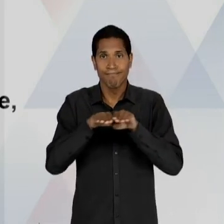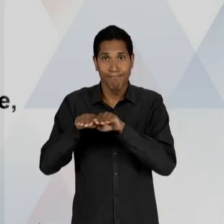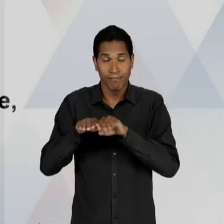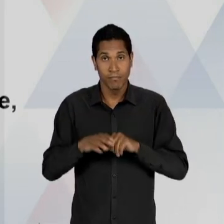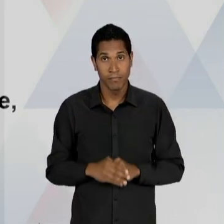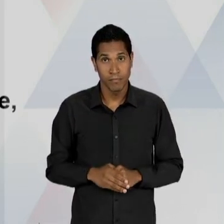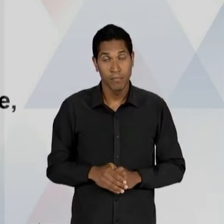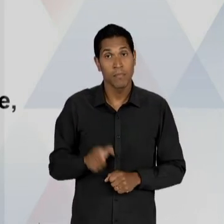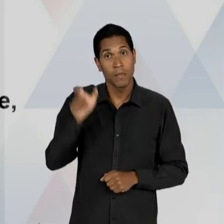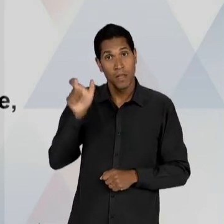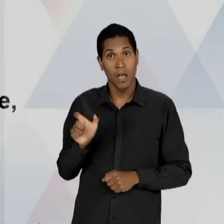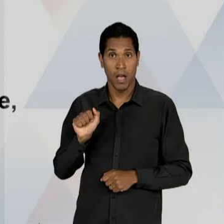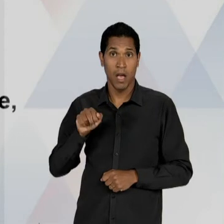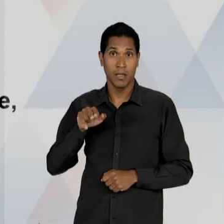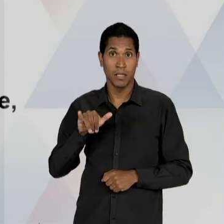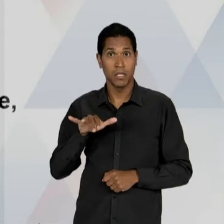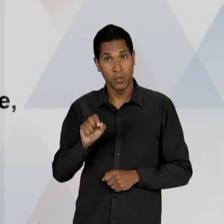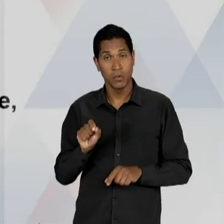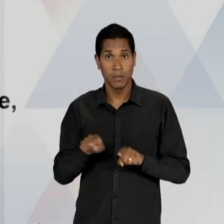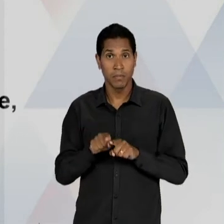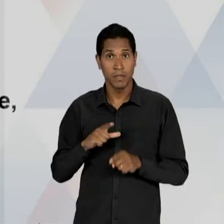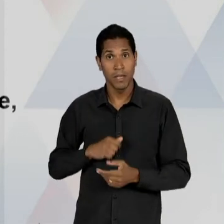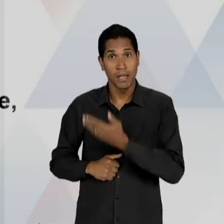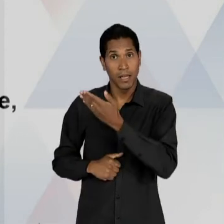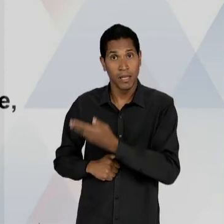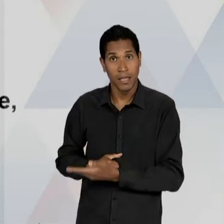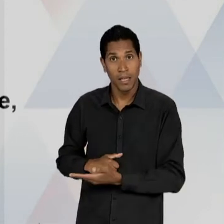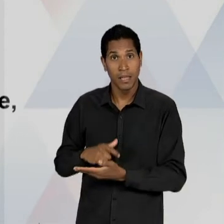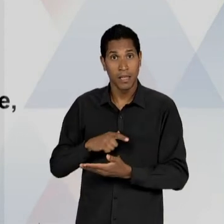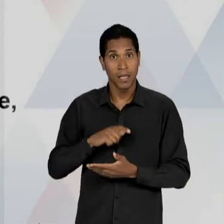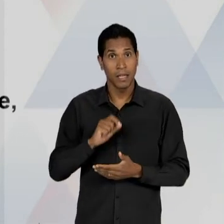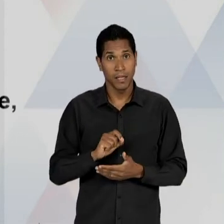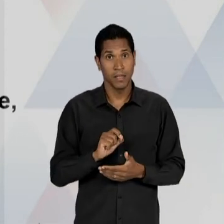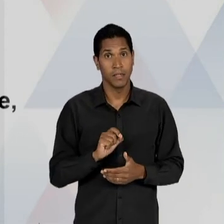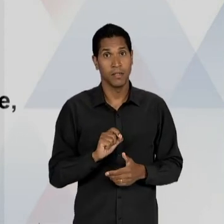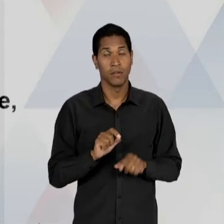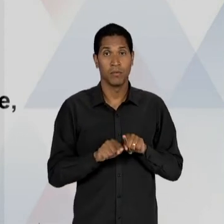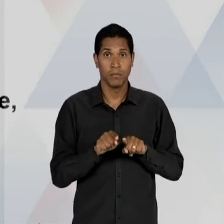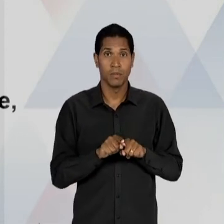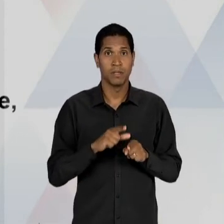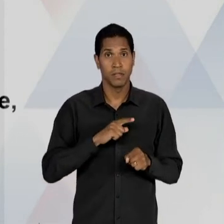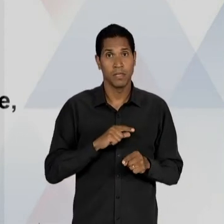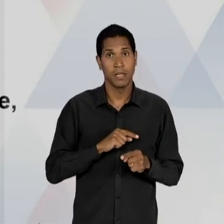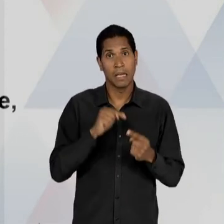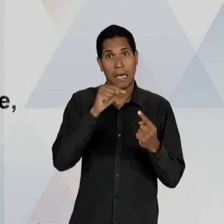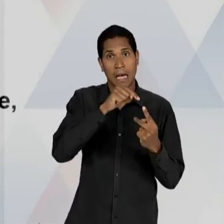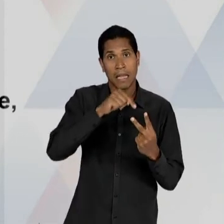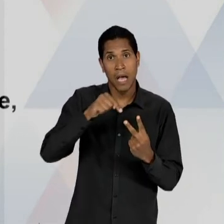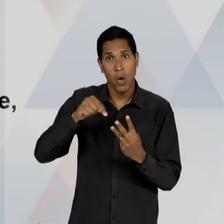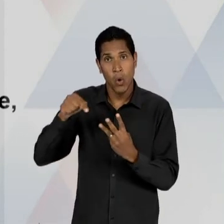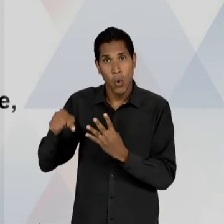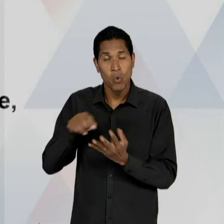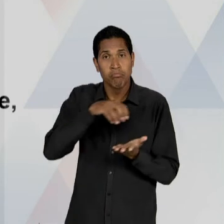PROA NO PROCESSO E AQUI O CENTRO BRASILEIRO DE PESQUISAS EDUCACIONAIS, NO RIO DE JANEIRO E OS